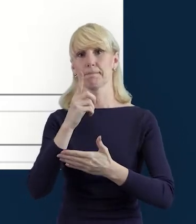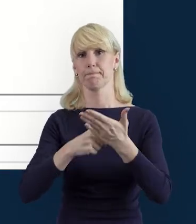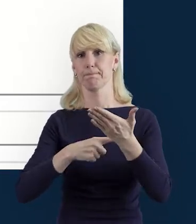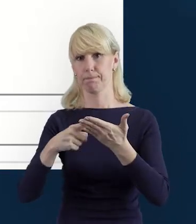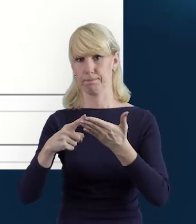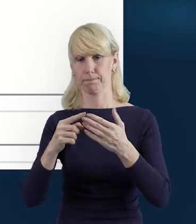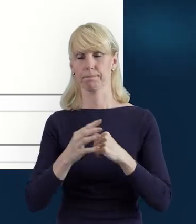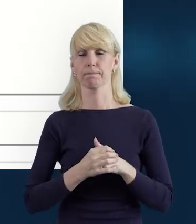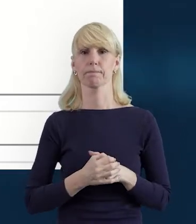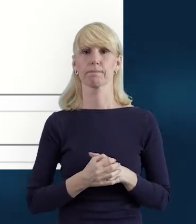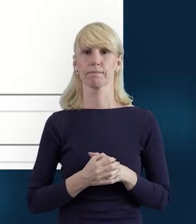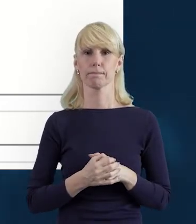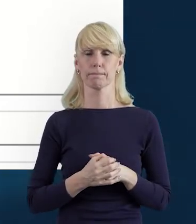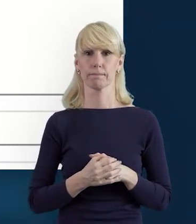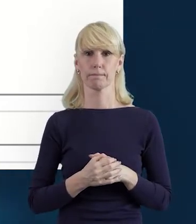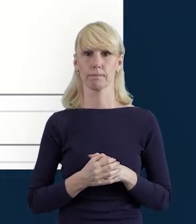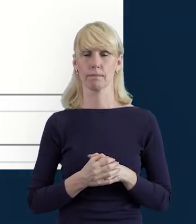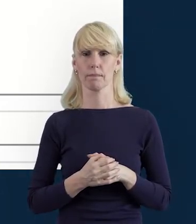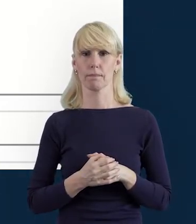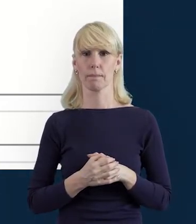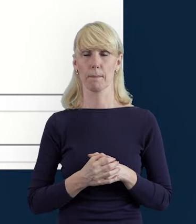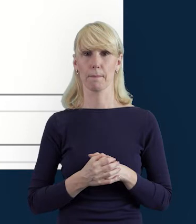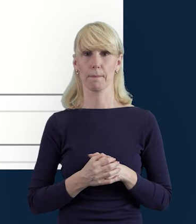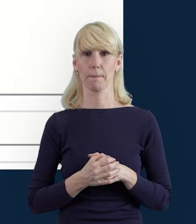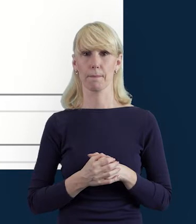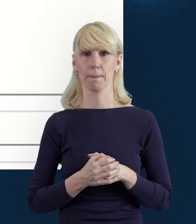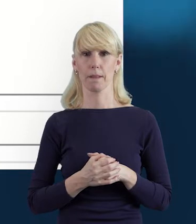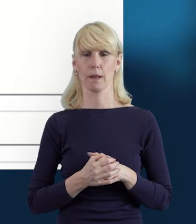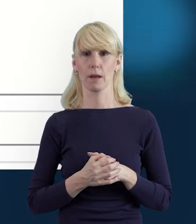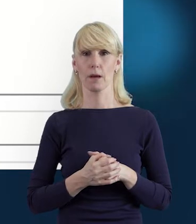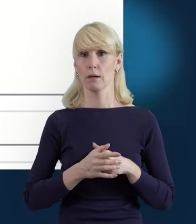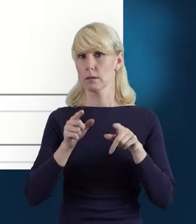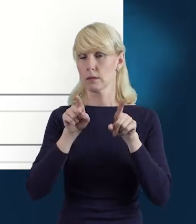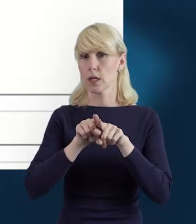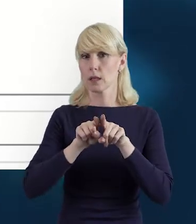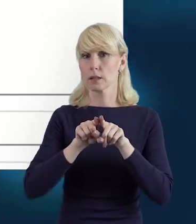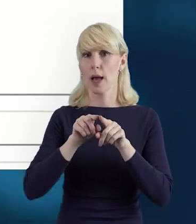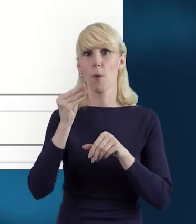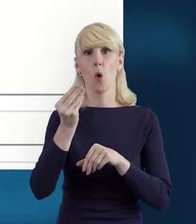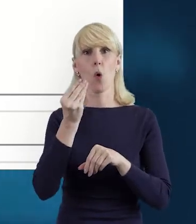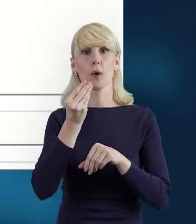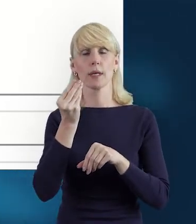Tak że pojawi się wtedy takie okienko. Mamy też okienko dotyczące kraju,